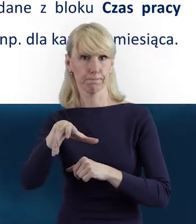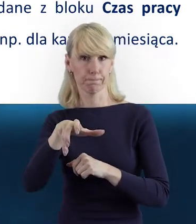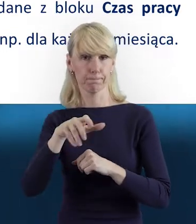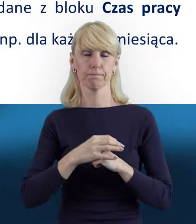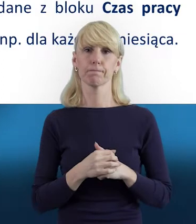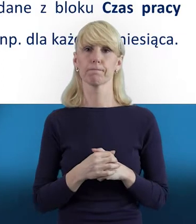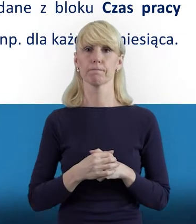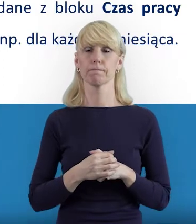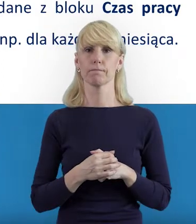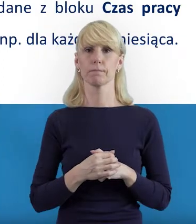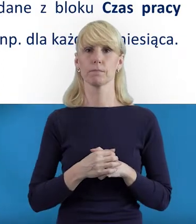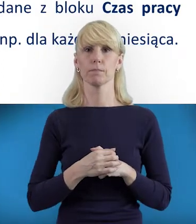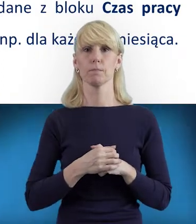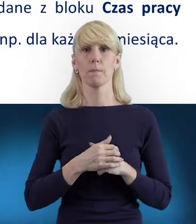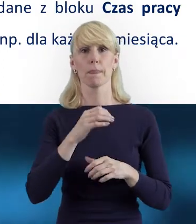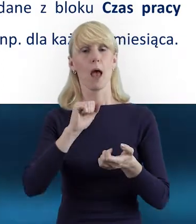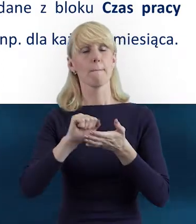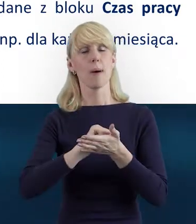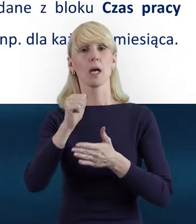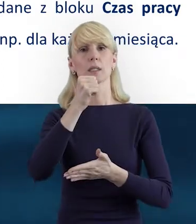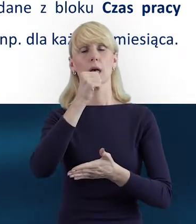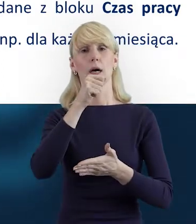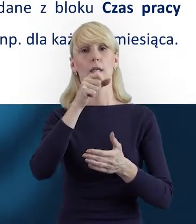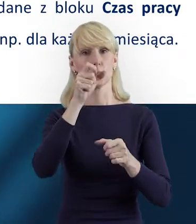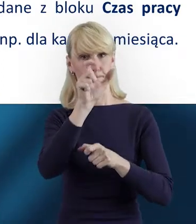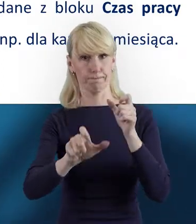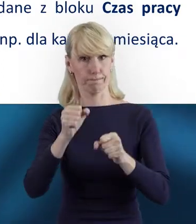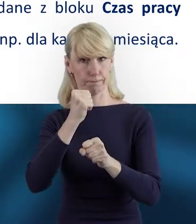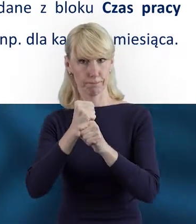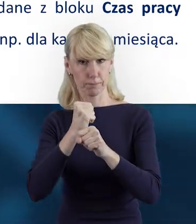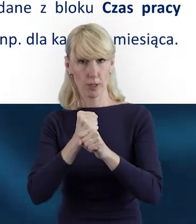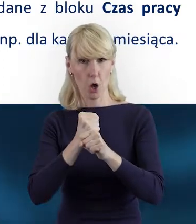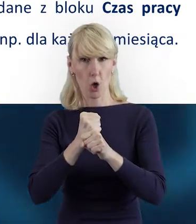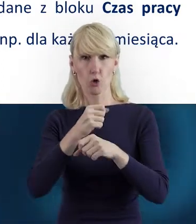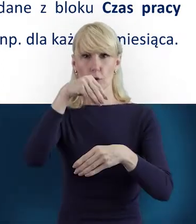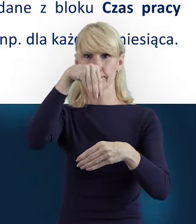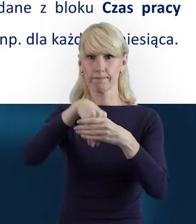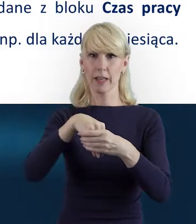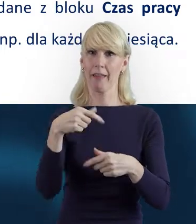Tak. W Bazie Personelu mamy takie dwa zasadnicze bloki.